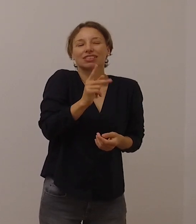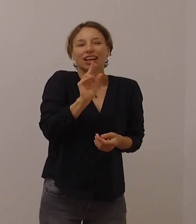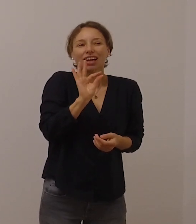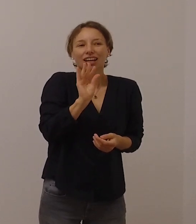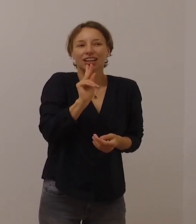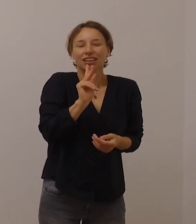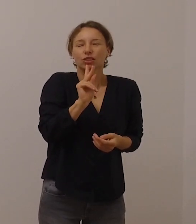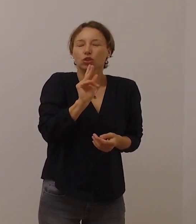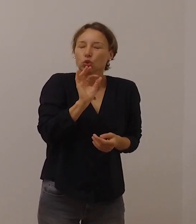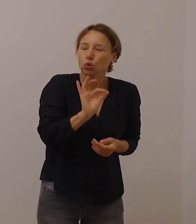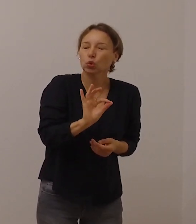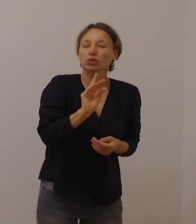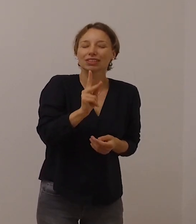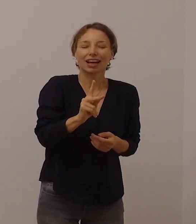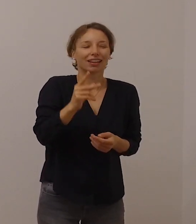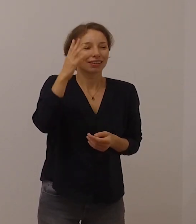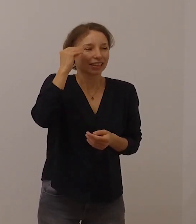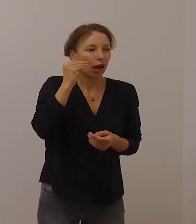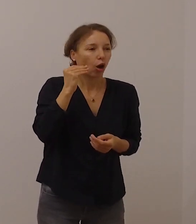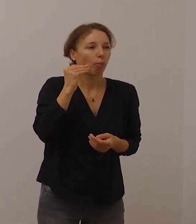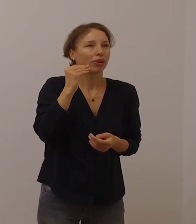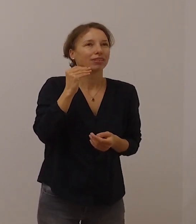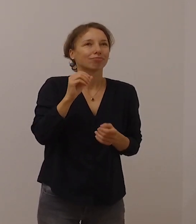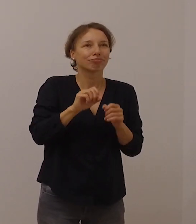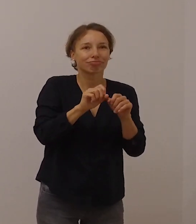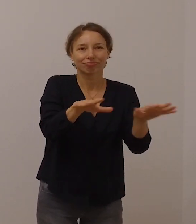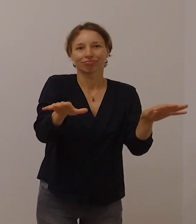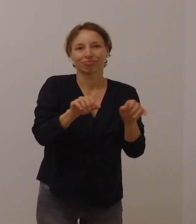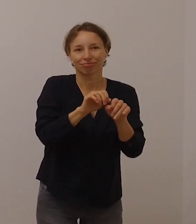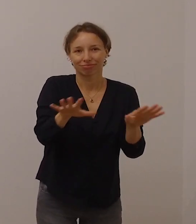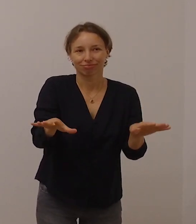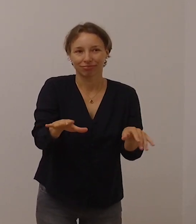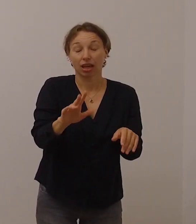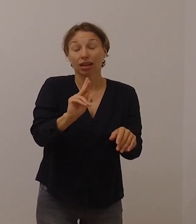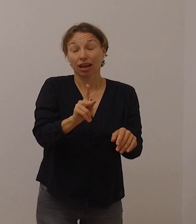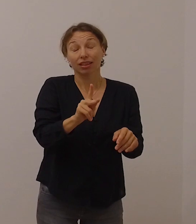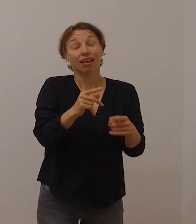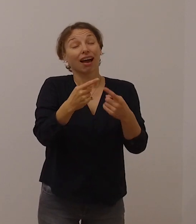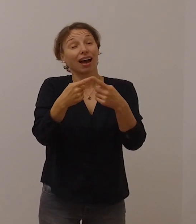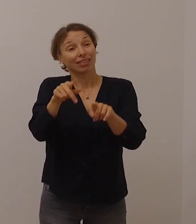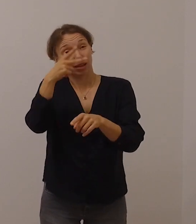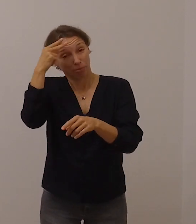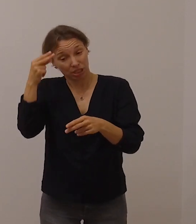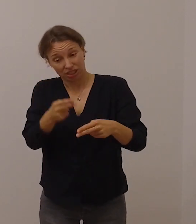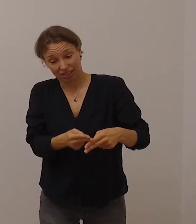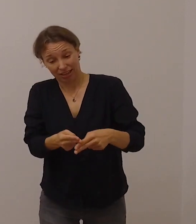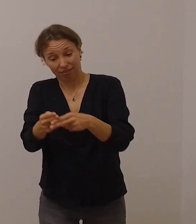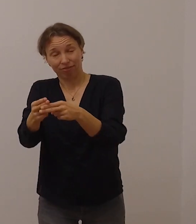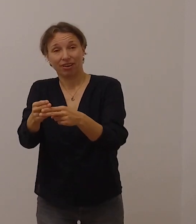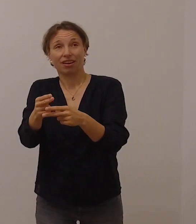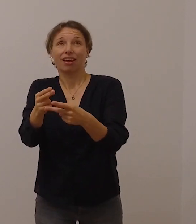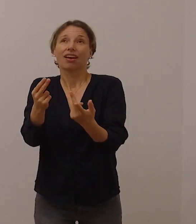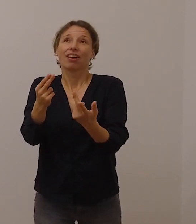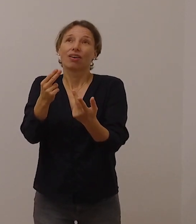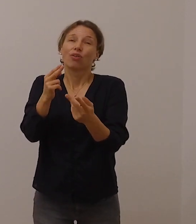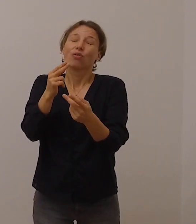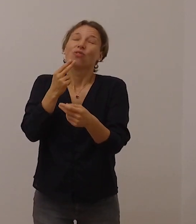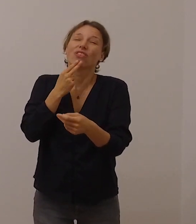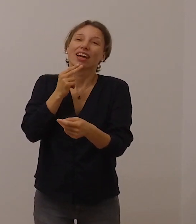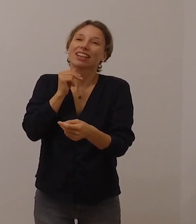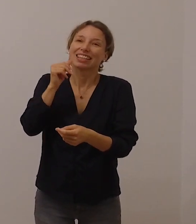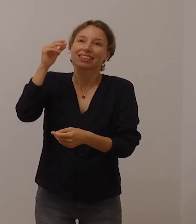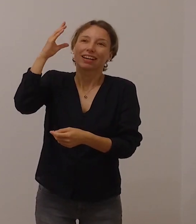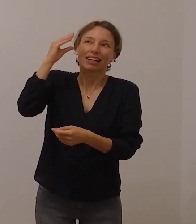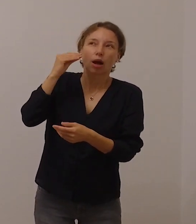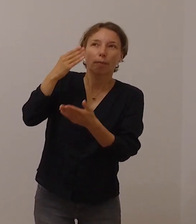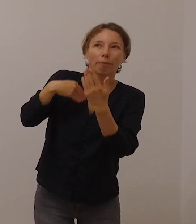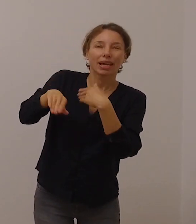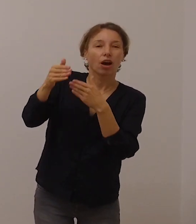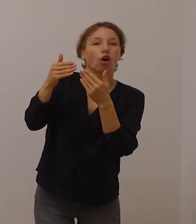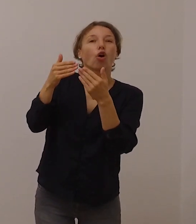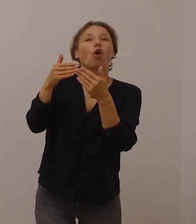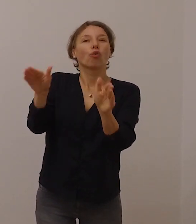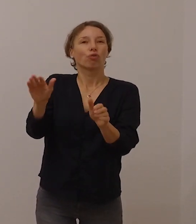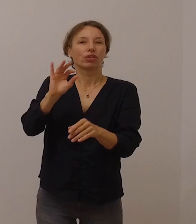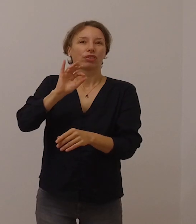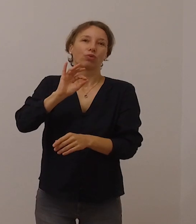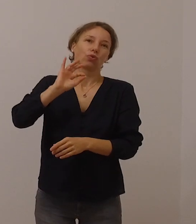Sie können jenen, die die Stimme Gottes nicht hören, helfen, aufmerksamer, offener dafür zu sein.